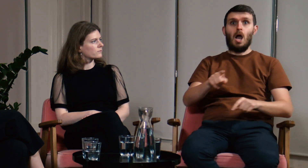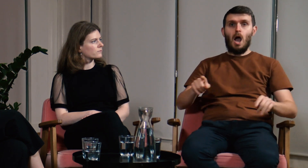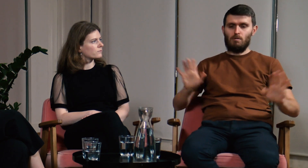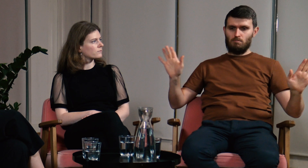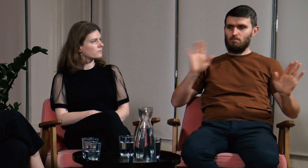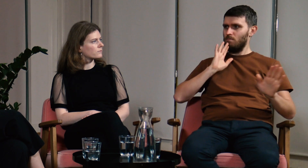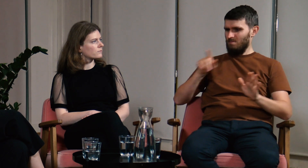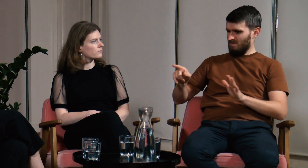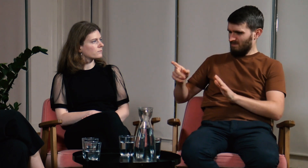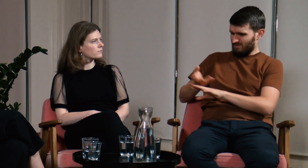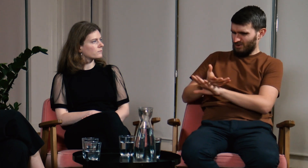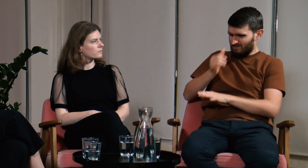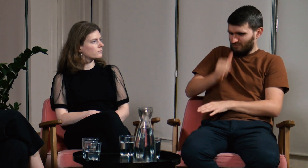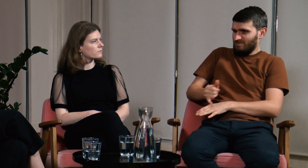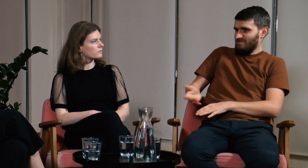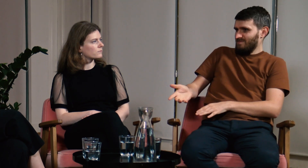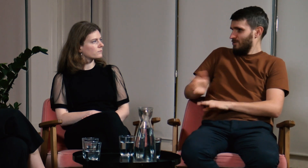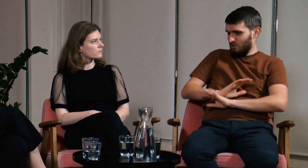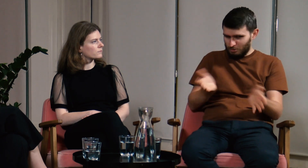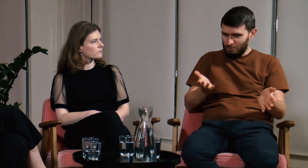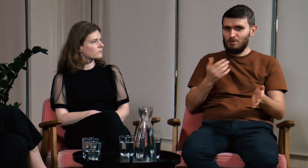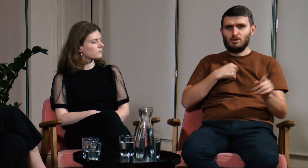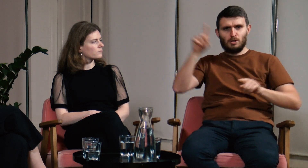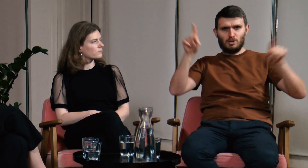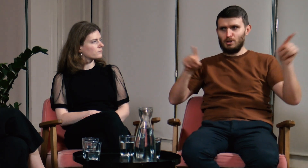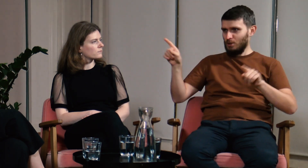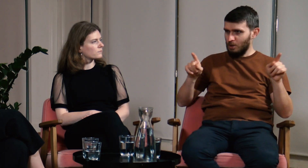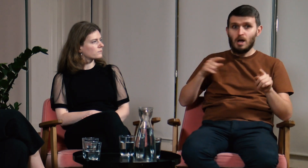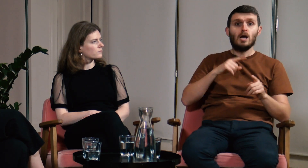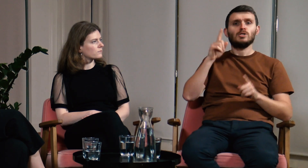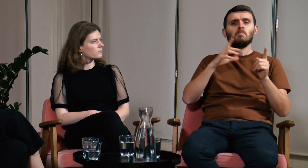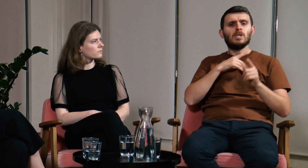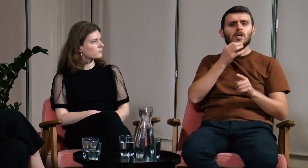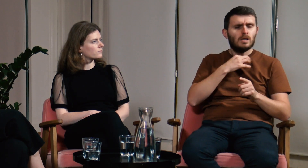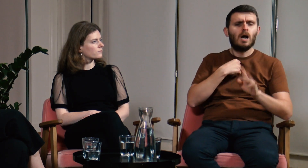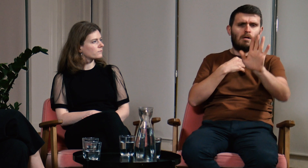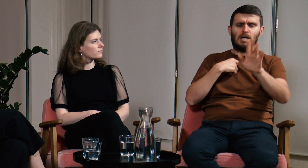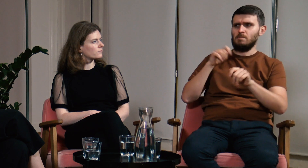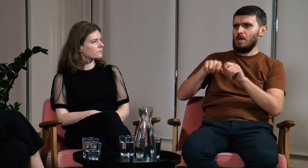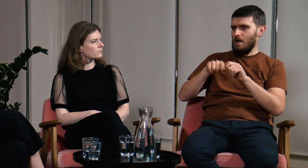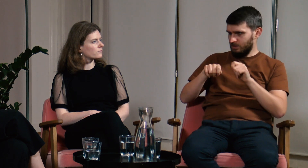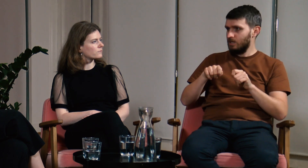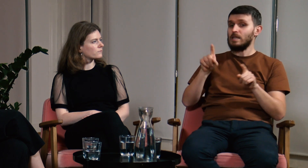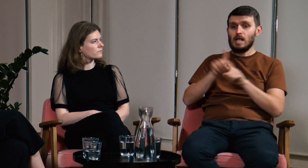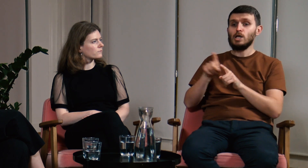Wtedy uczestnik akceptował moją odpowiedź, nie można przecież sfałszować badań. Czasami podczas zajęć mówiłem, że muszę to sprawdzić.